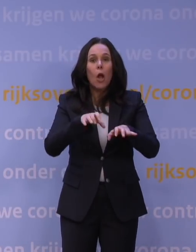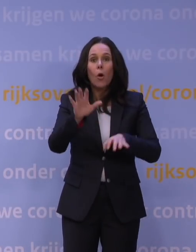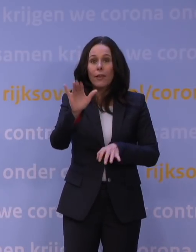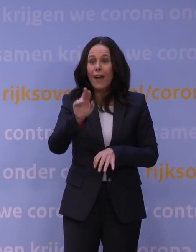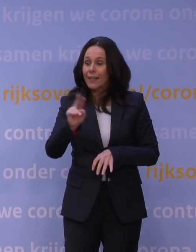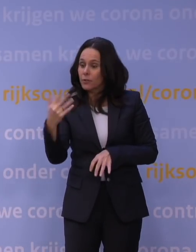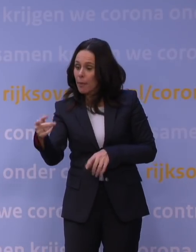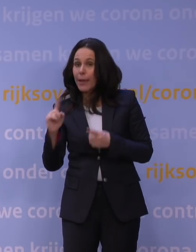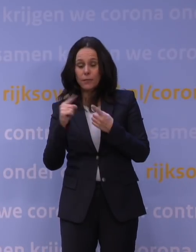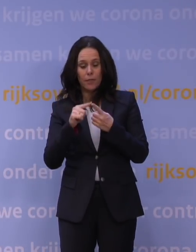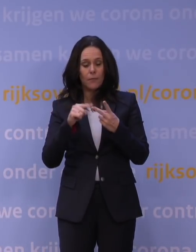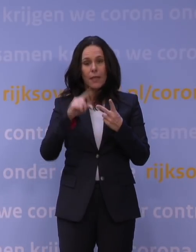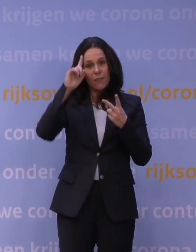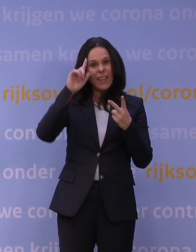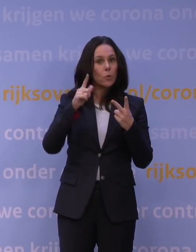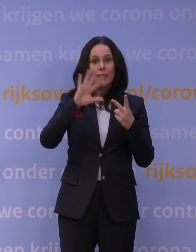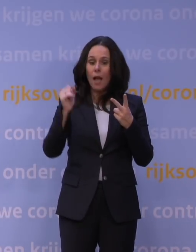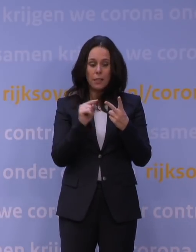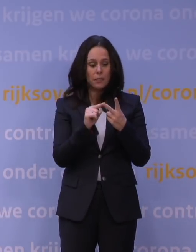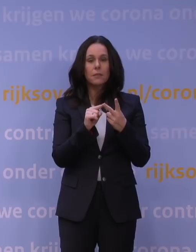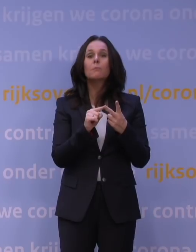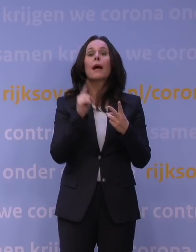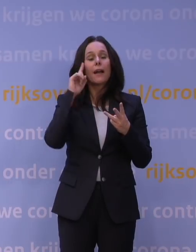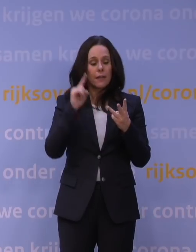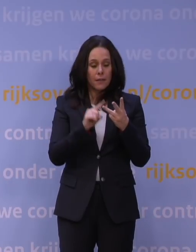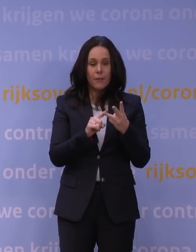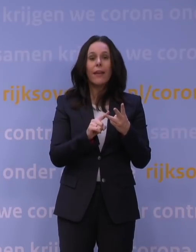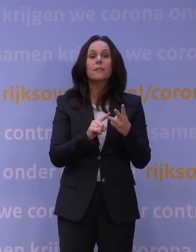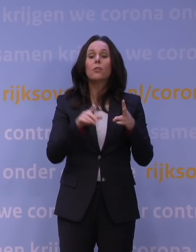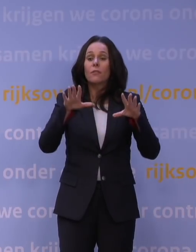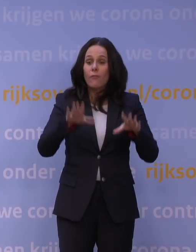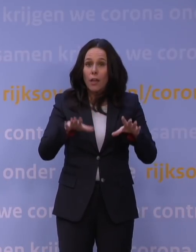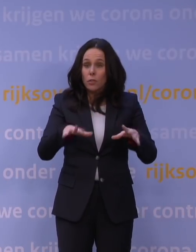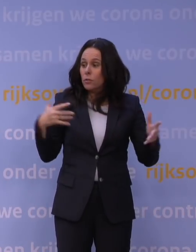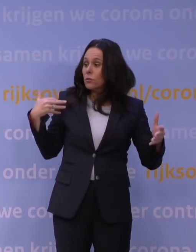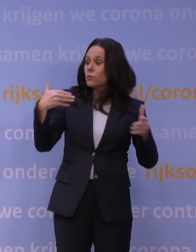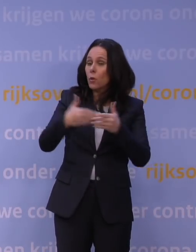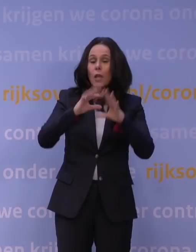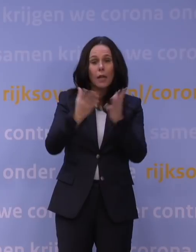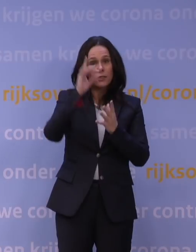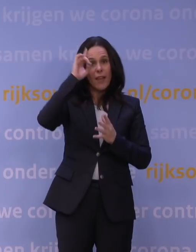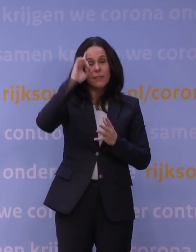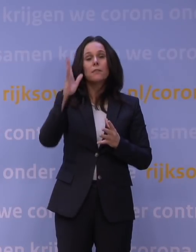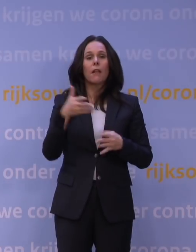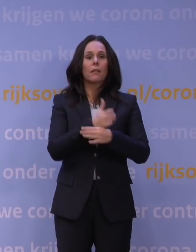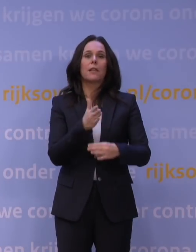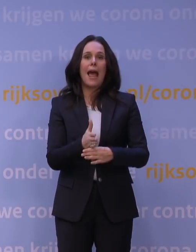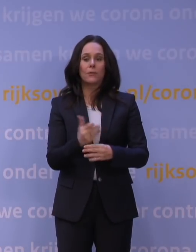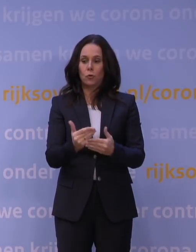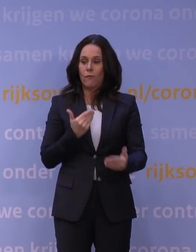Twee: we weten niet alle details, maar we weten één ding zeker, als we gaan wachten tot we alles weten, is het te laat. En dus uit voorzorg en vanuit het voorzorgsbeginsel